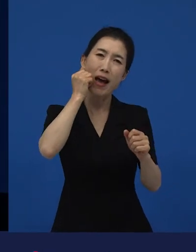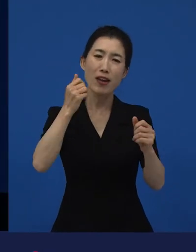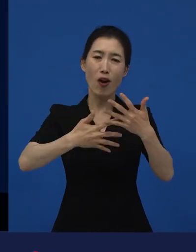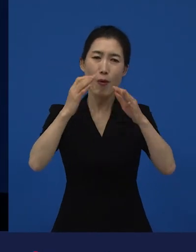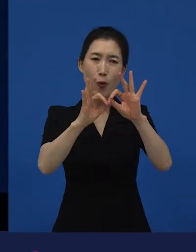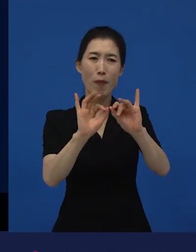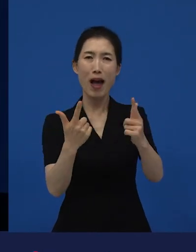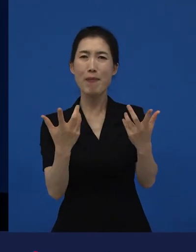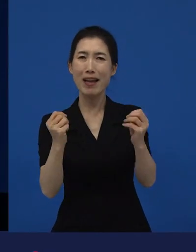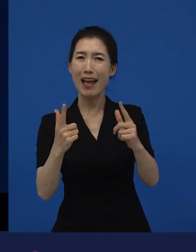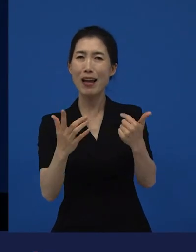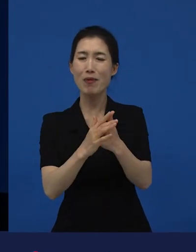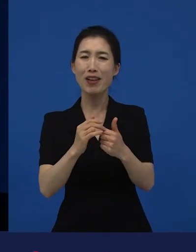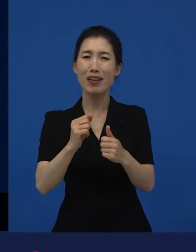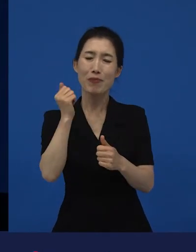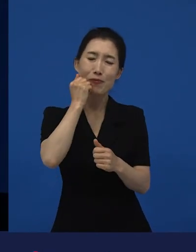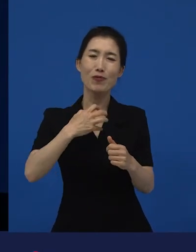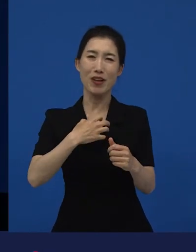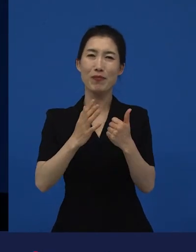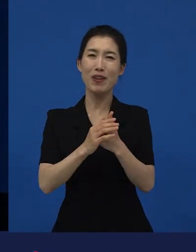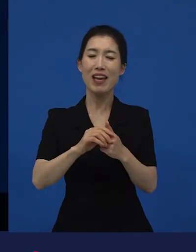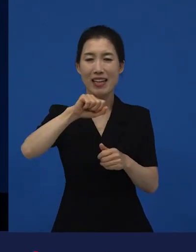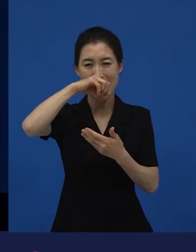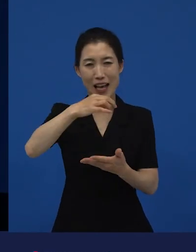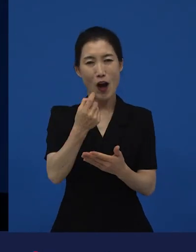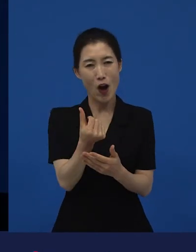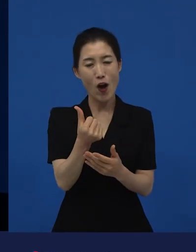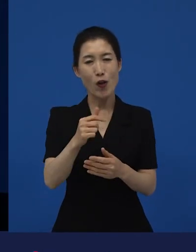그런 작품들 중에 다양성 영화들이 좀 많다고 말씀드릴 수 있고요.